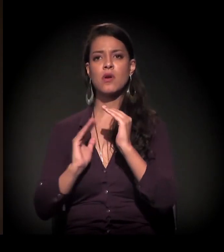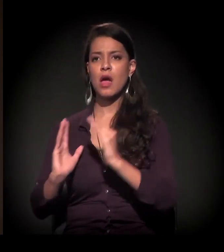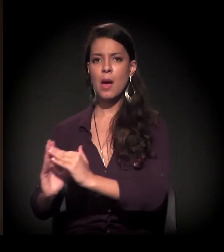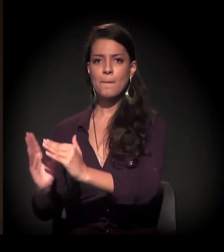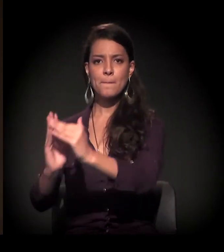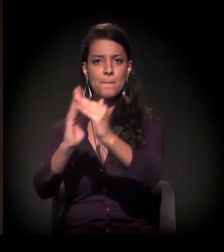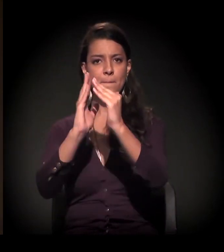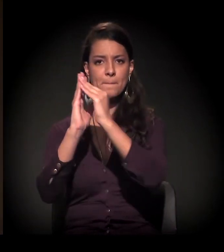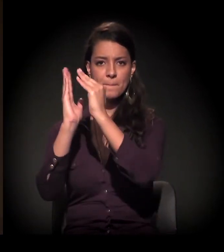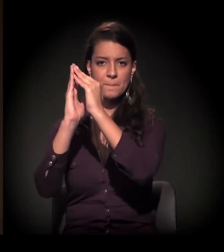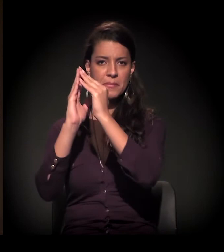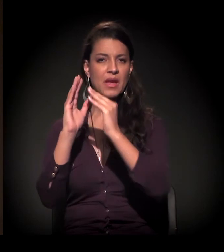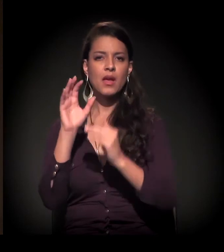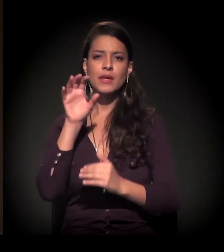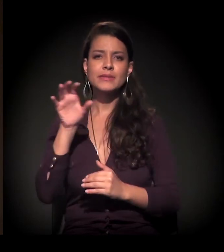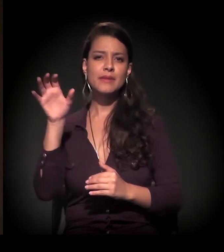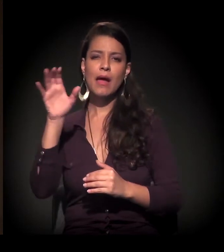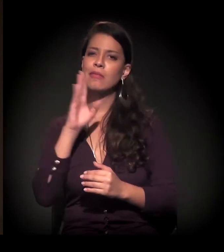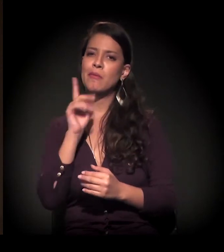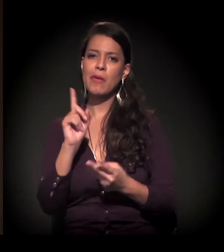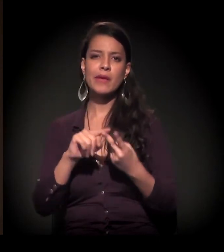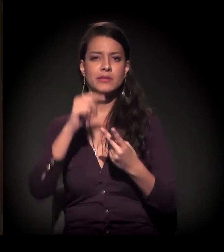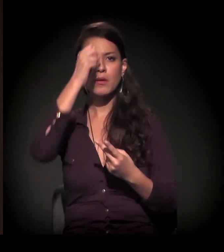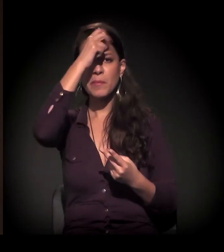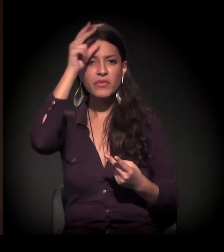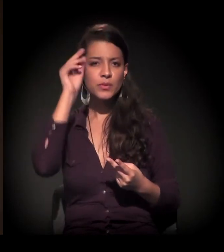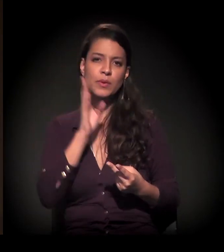Nem o estado, nem o município, nem o governo federal...